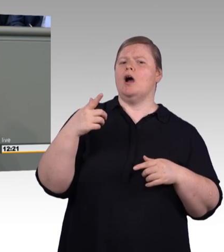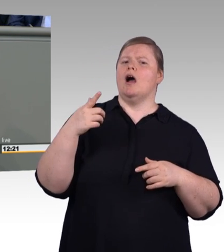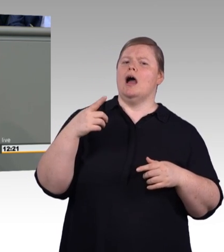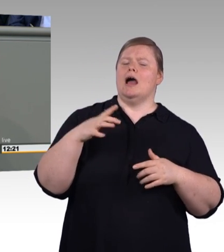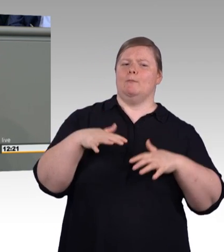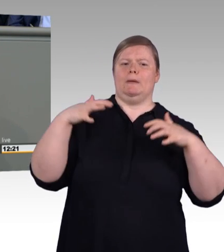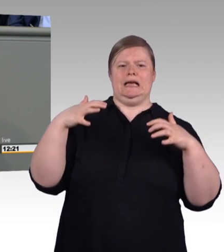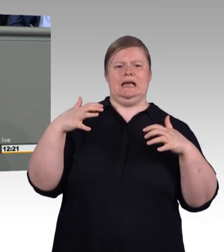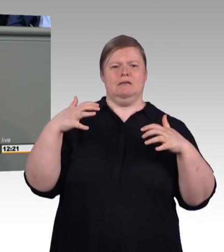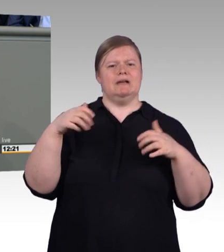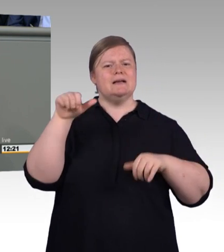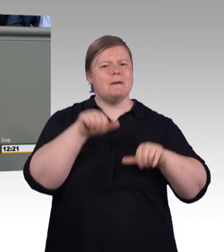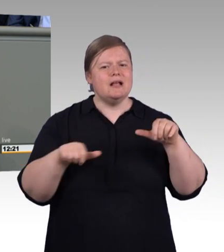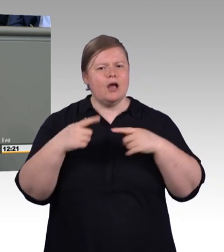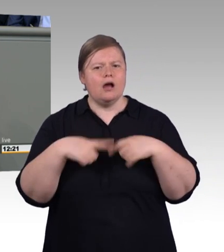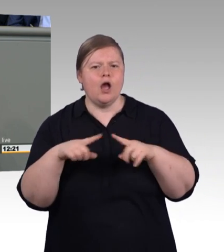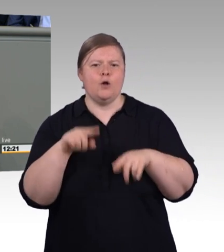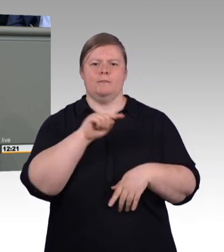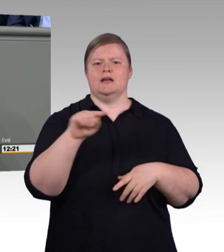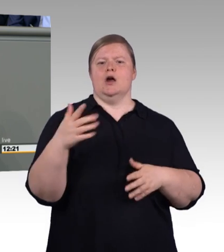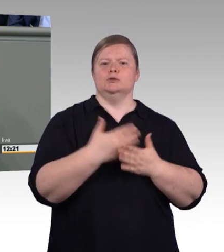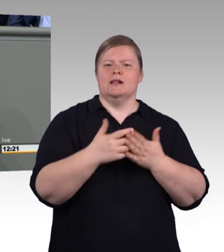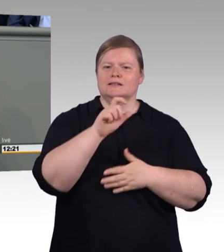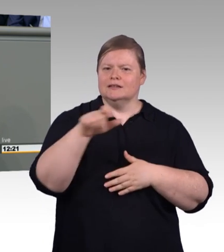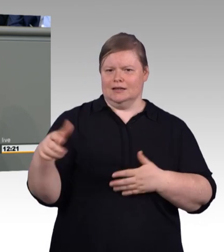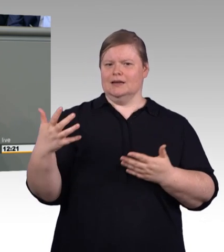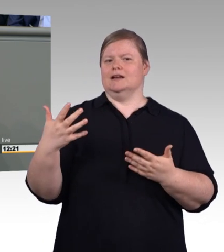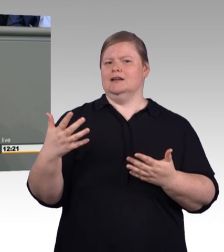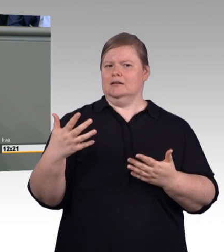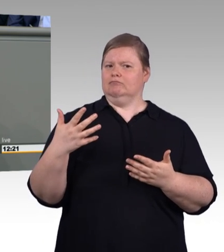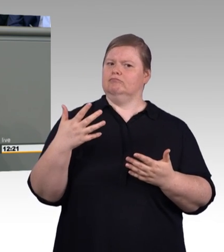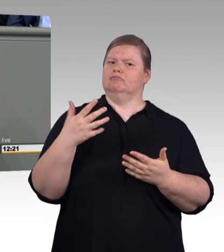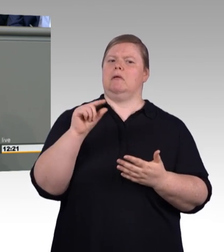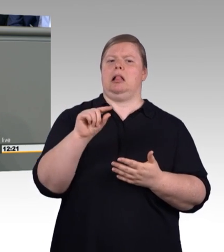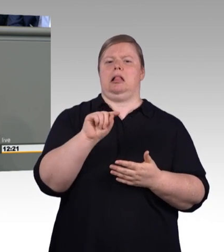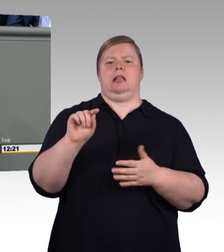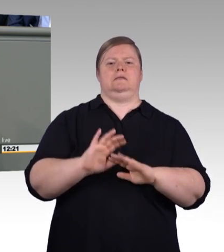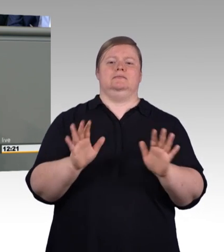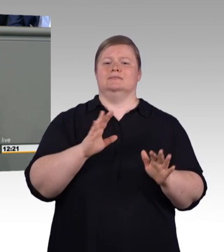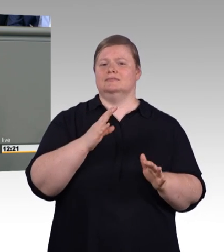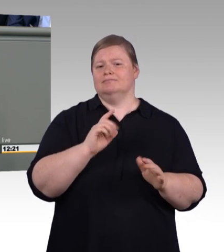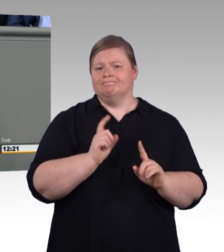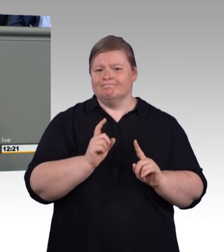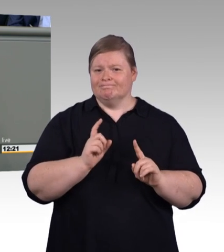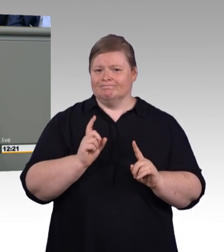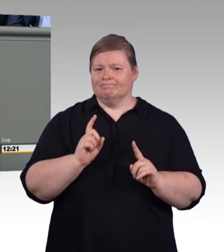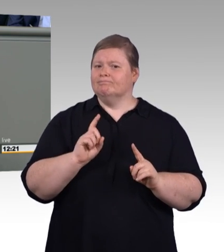Das ist was ganz anderes als die Handwerk 4.0 Hochglanz Trutzburgen, die sie spärlich übers Land verstreuen.